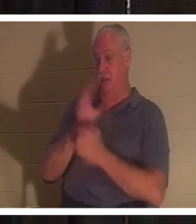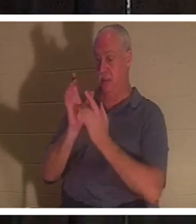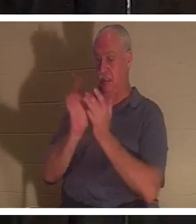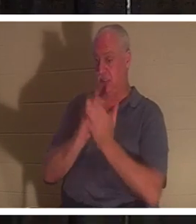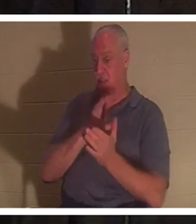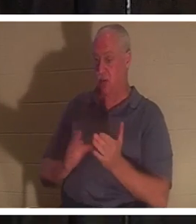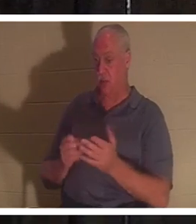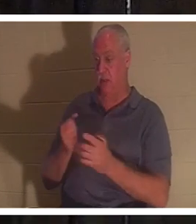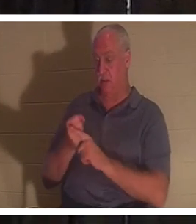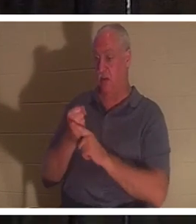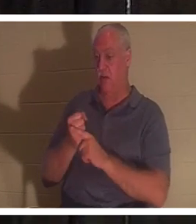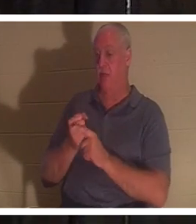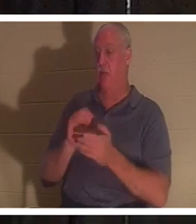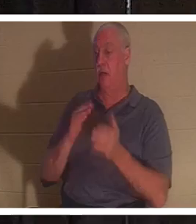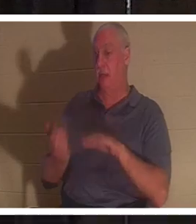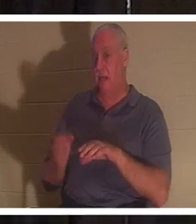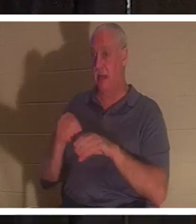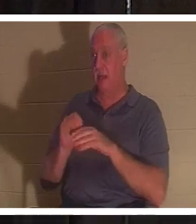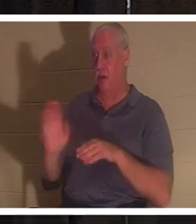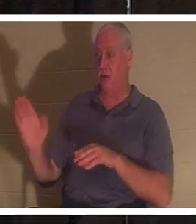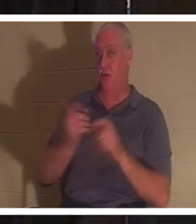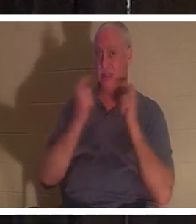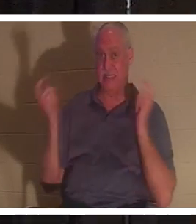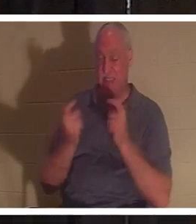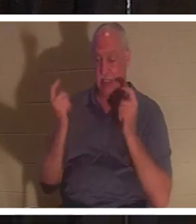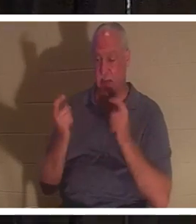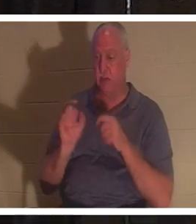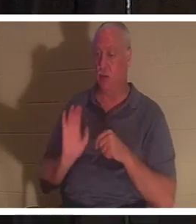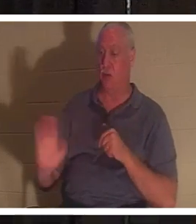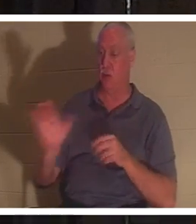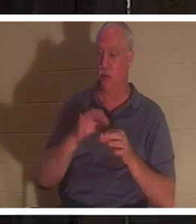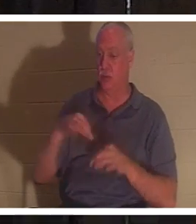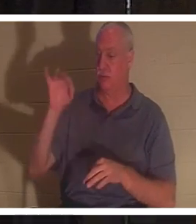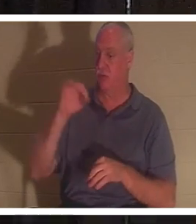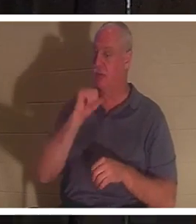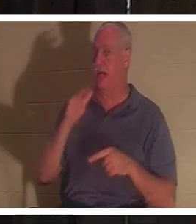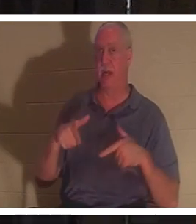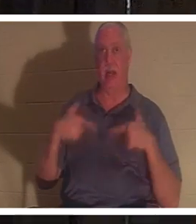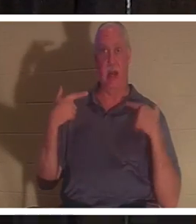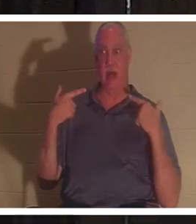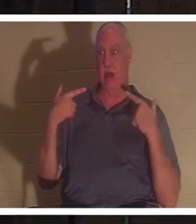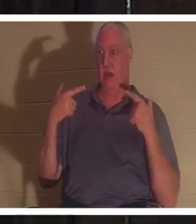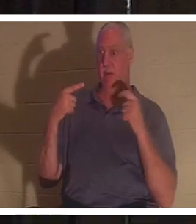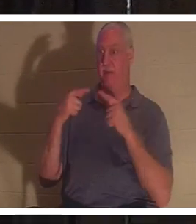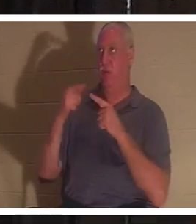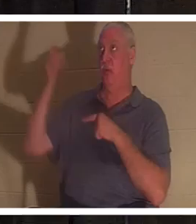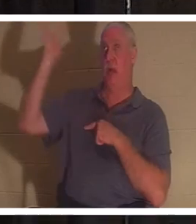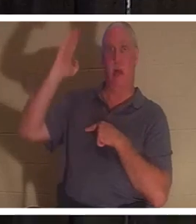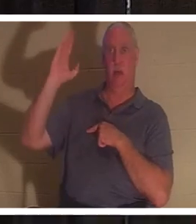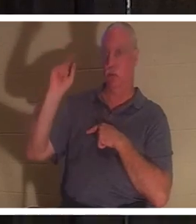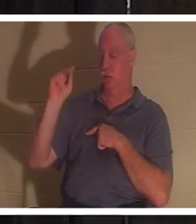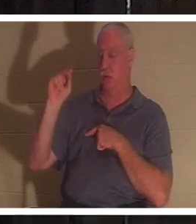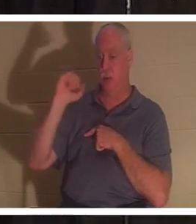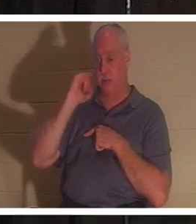। आपकी आत्मा परमेश्वर के लिए जीवित नहीं थी, और यदि आप परमेश्वर के लिए जीवित नहीं हैं, तो